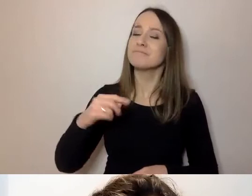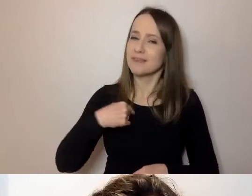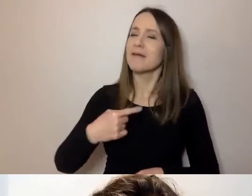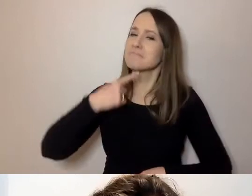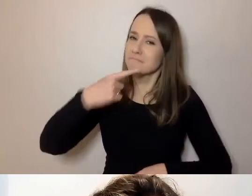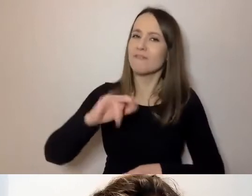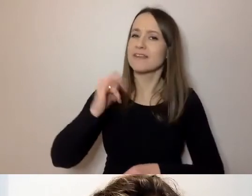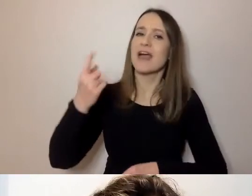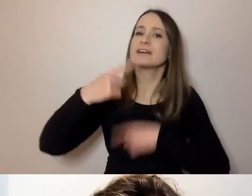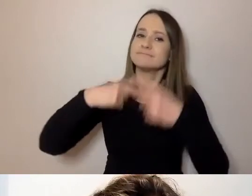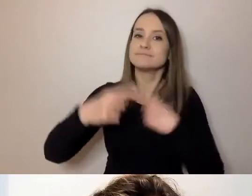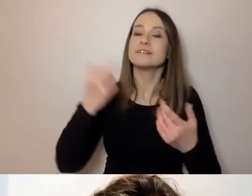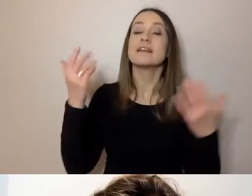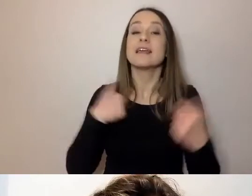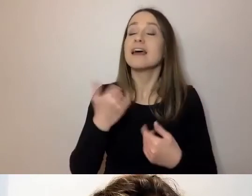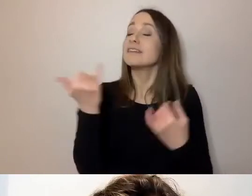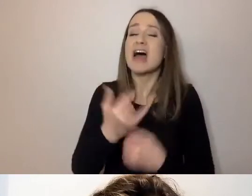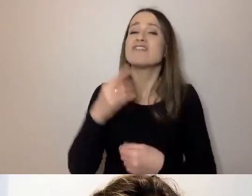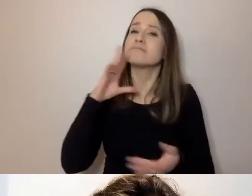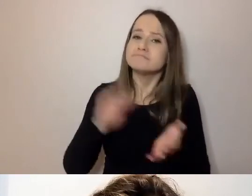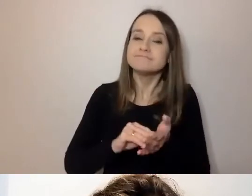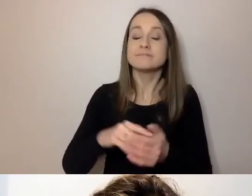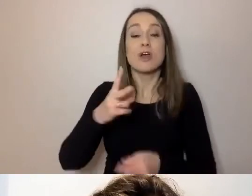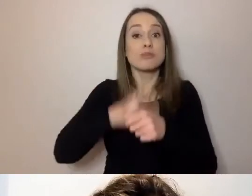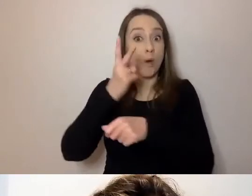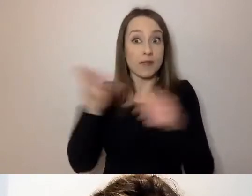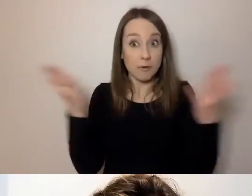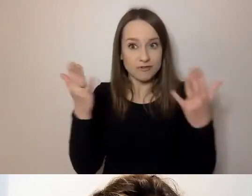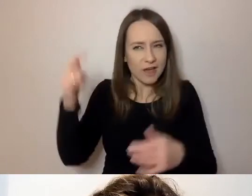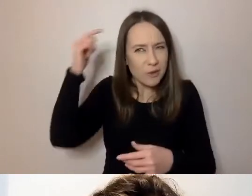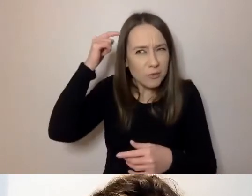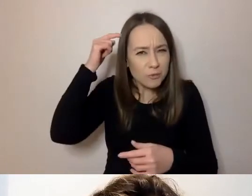Dostępność zawsze zaczyna się w głowie. Bez tego nie można ruszyć.